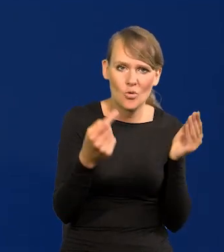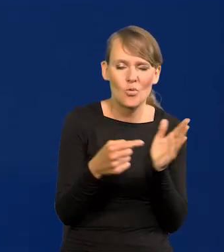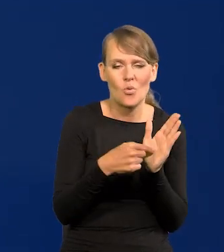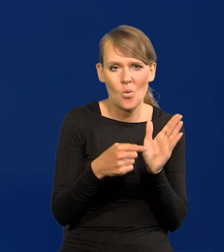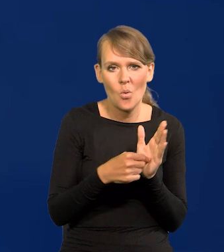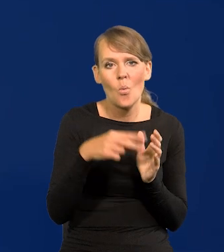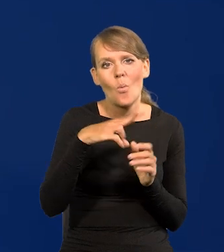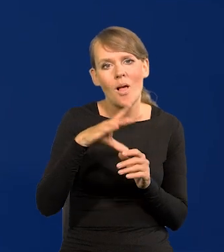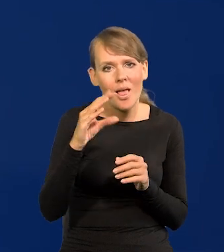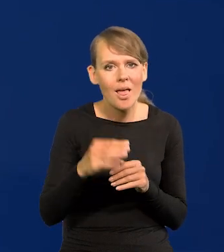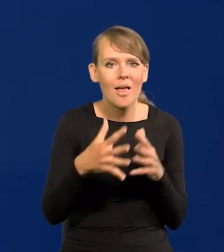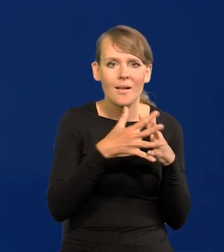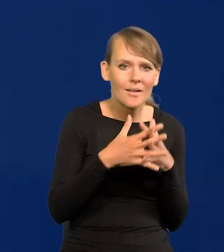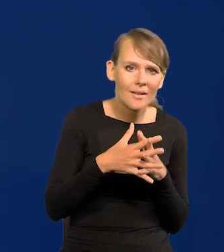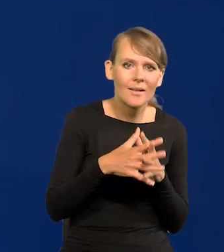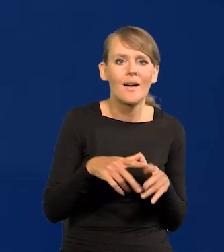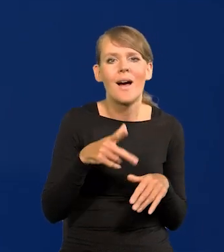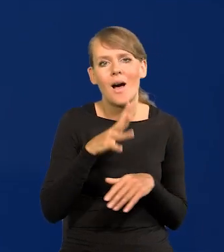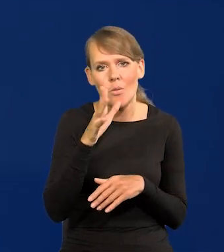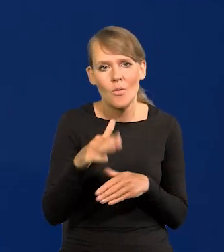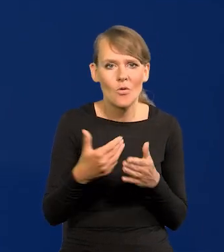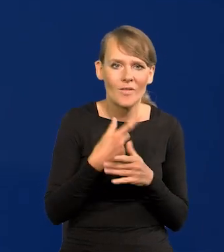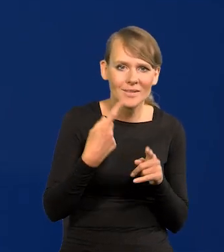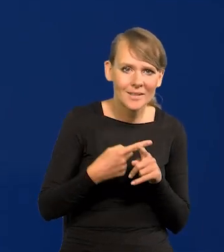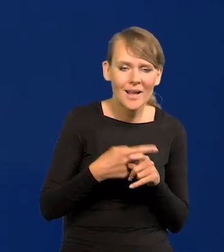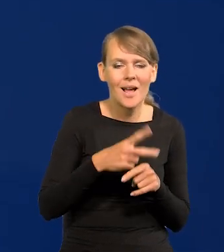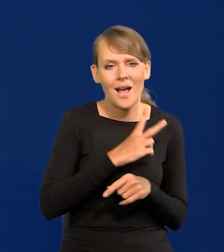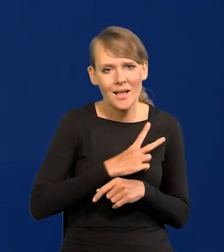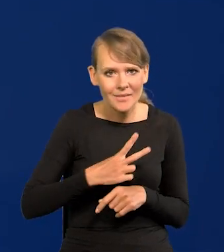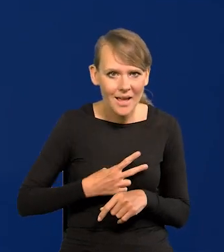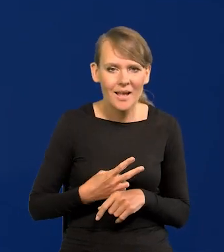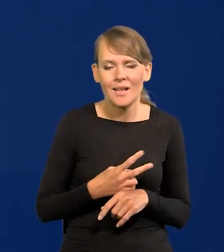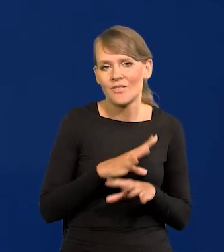Unia Europejska, Stany, Australia, Nowa Zelandia, Kanada wszystkie